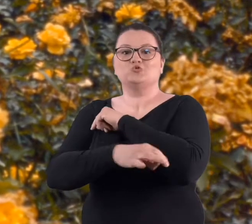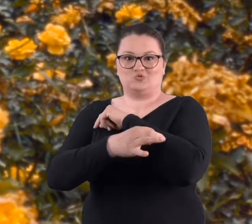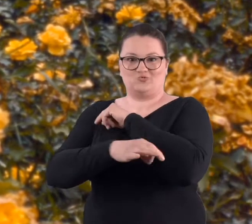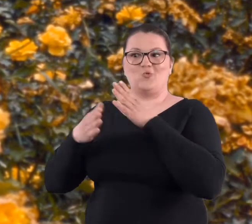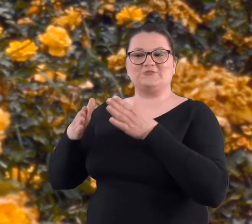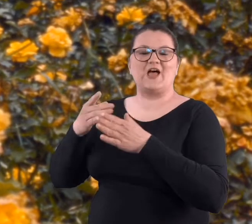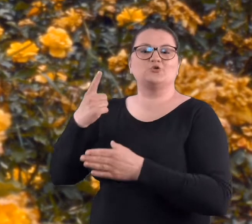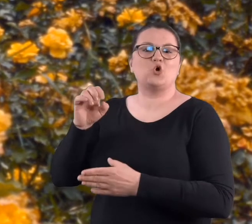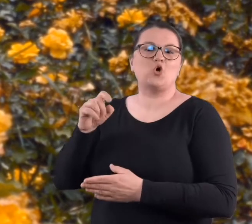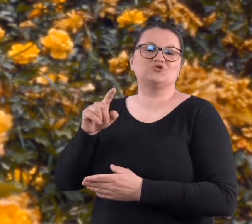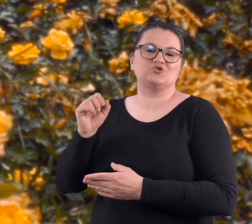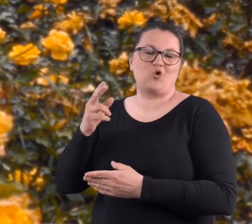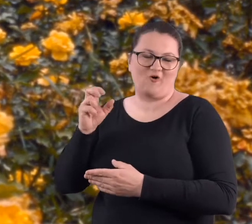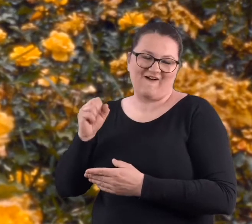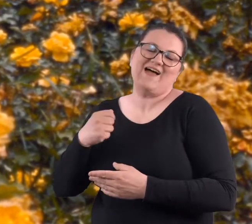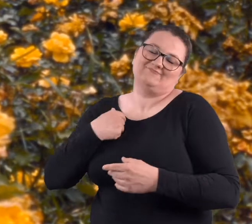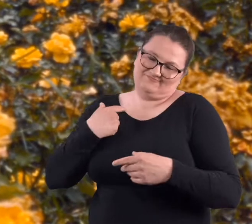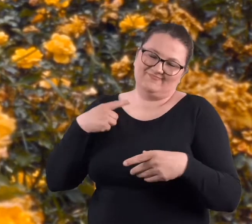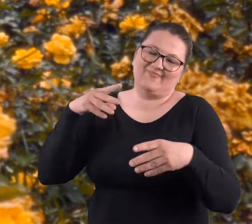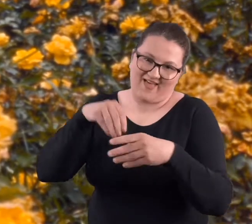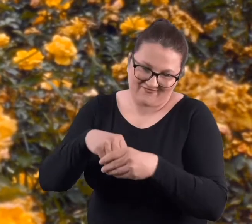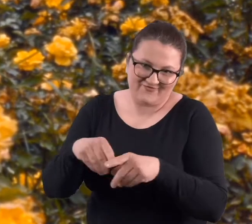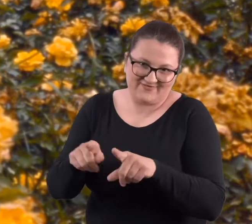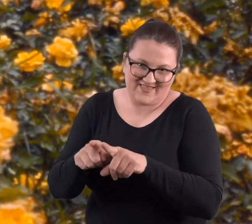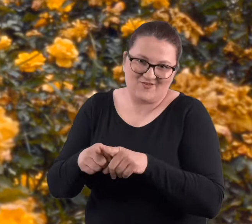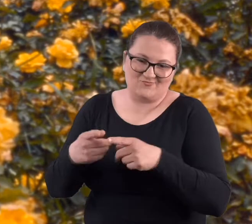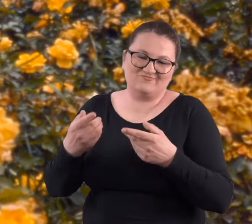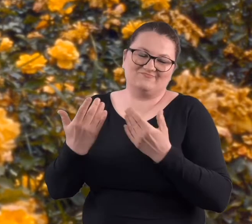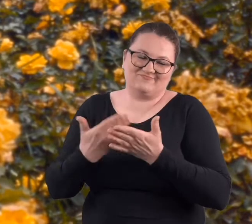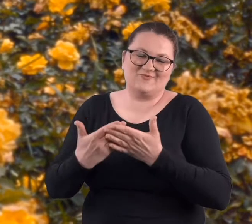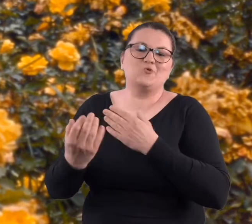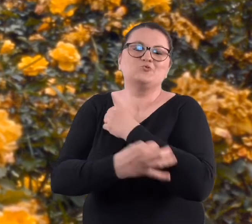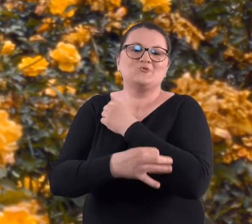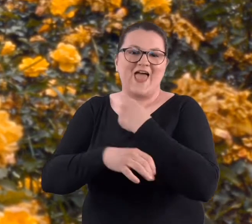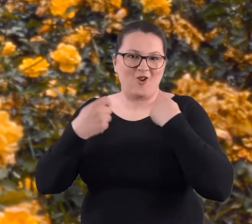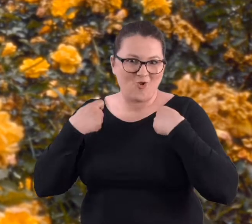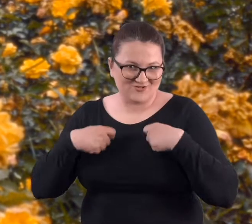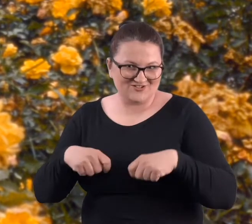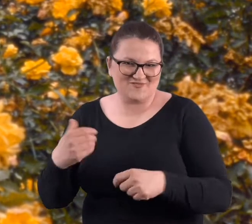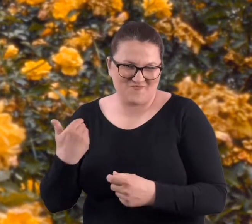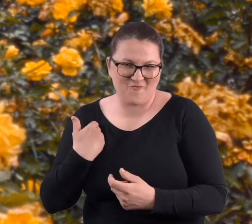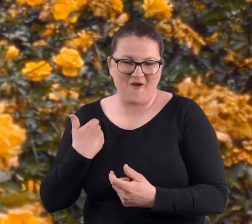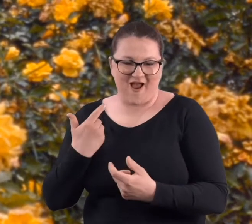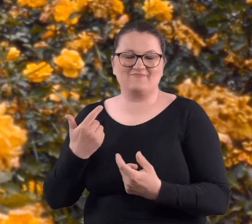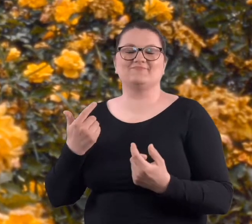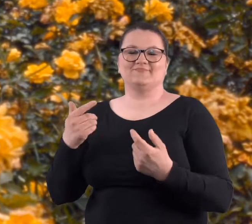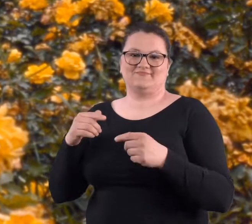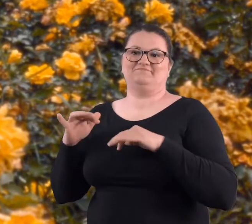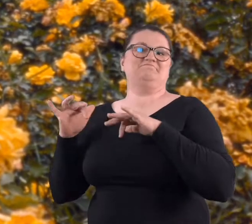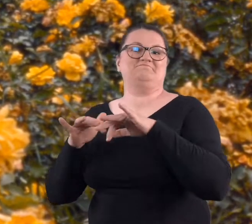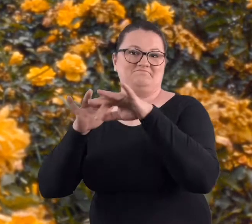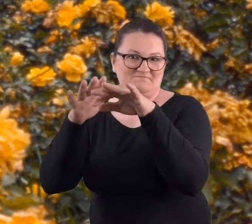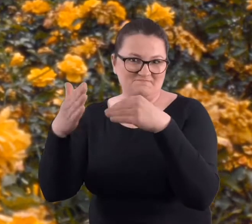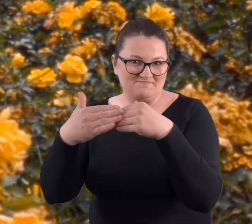bo mieli blisko z ul. Dożynkowej i między innymi ja też, bo studia rolnicze, na studiach rolniczych byłam.